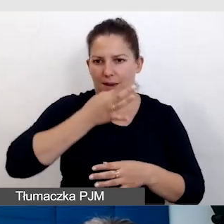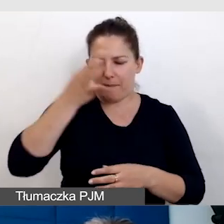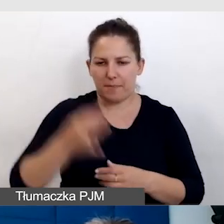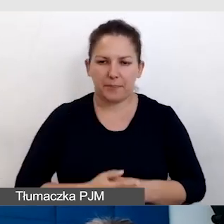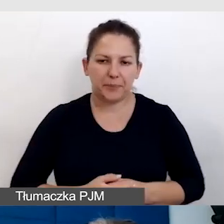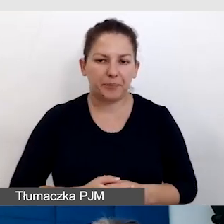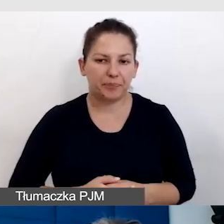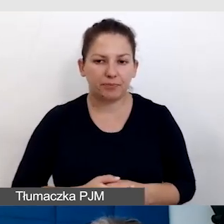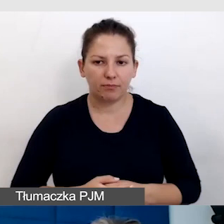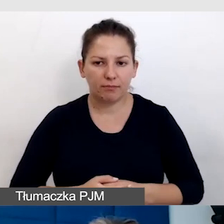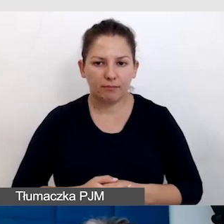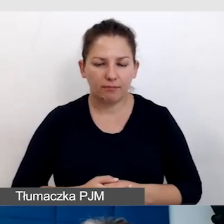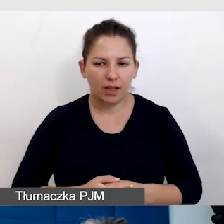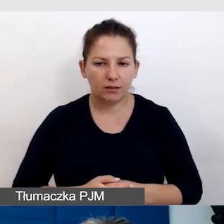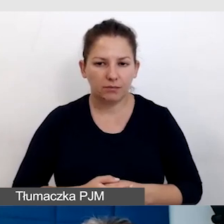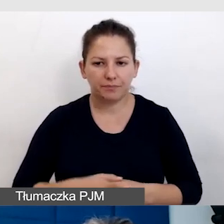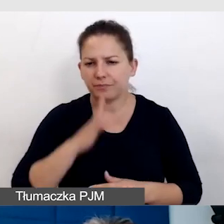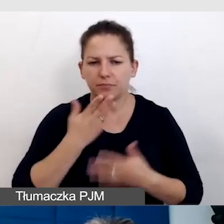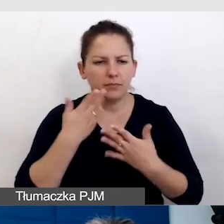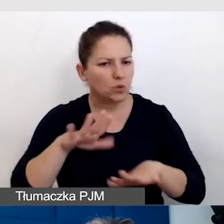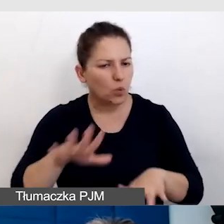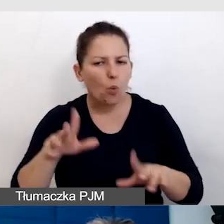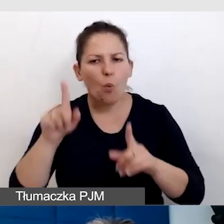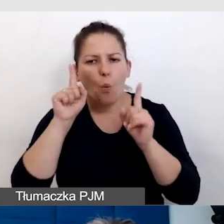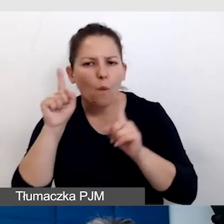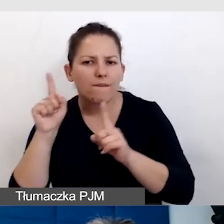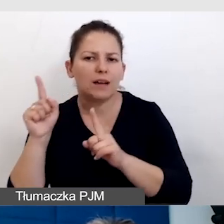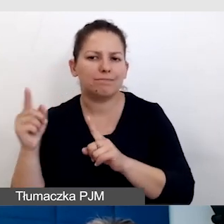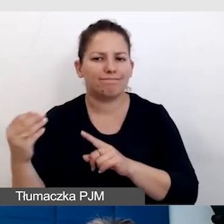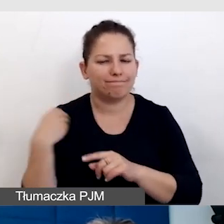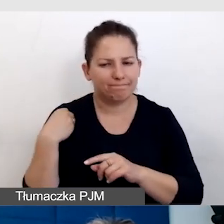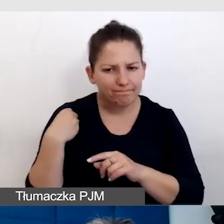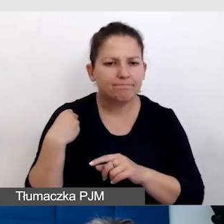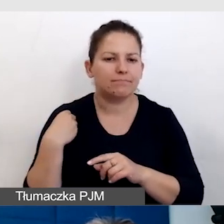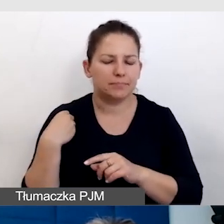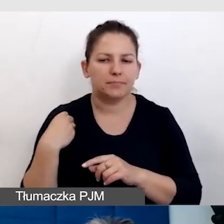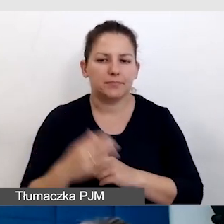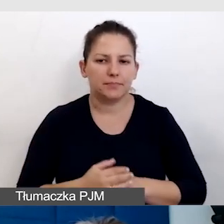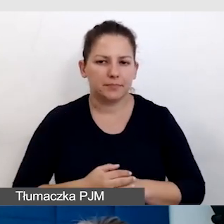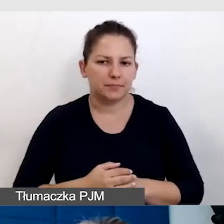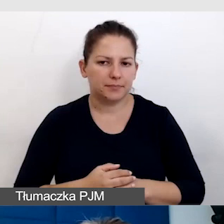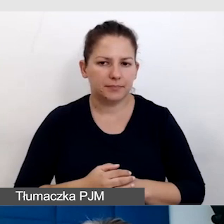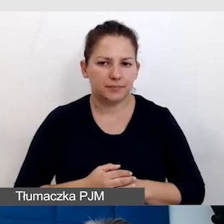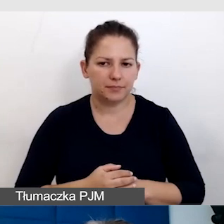Bardzo dużo uwagi do tego przykładamy za każdym razem.